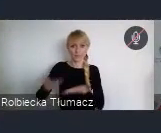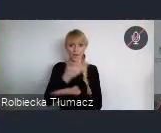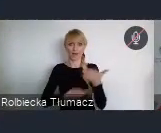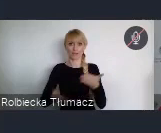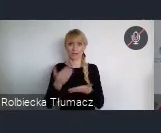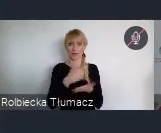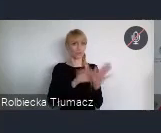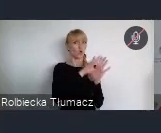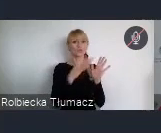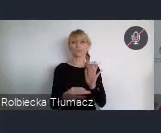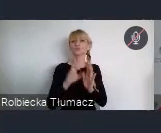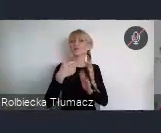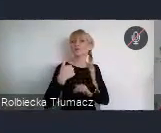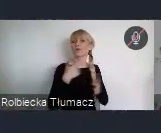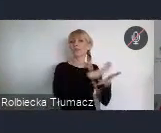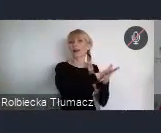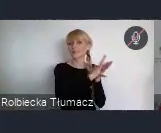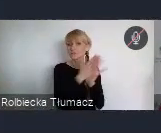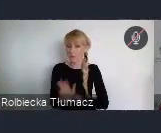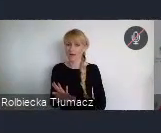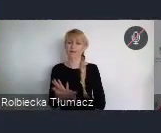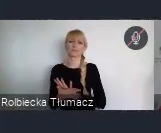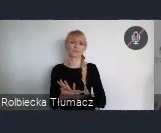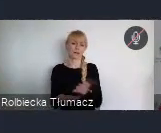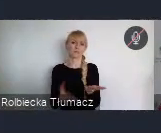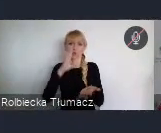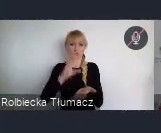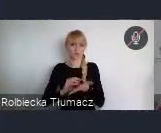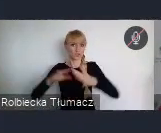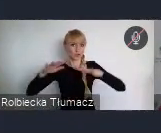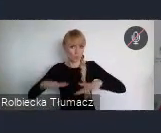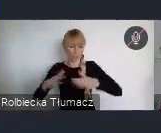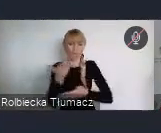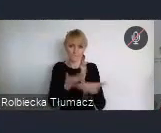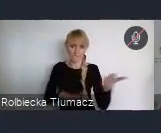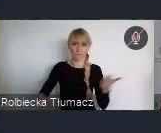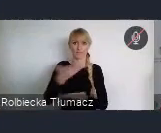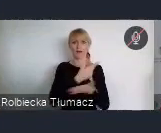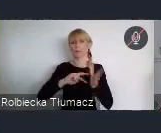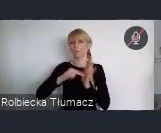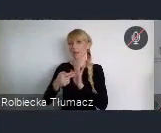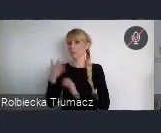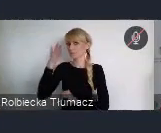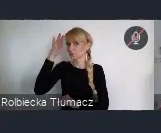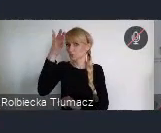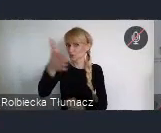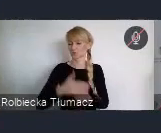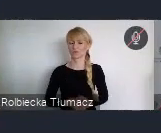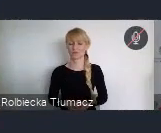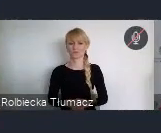Ale również tych perspektyw, które mają miasta w dążeniu do określonego celu.